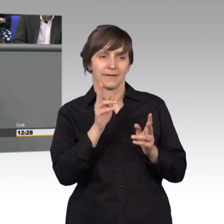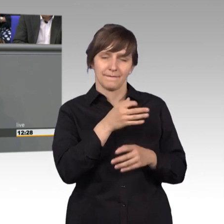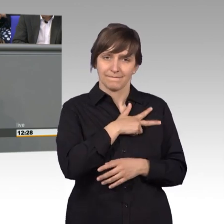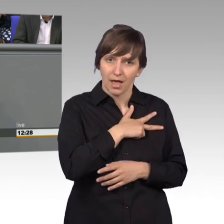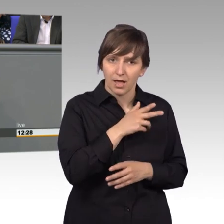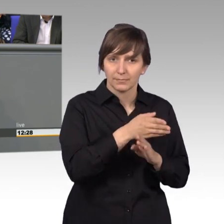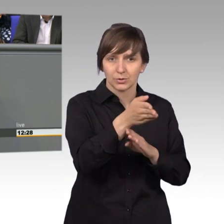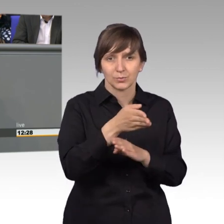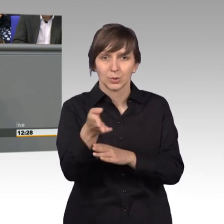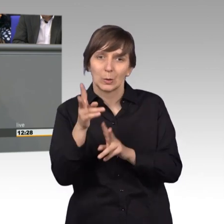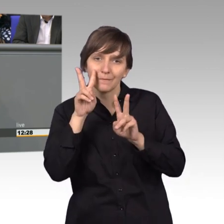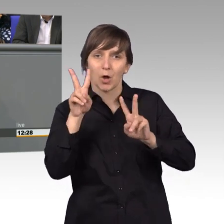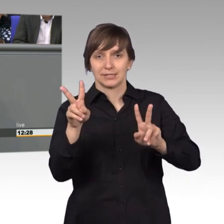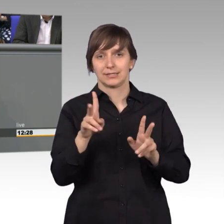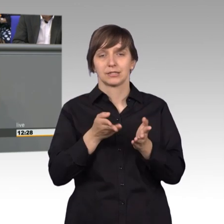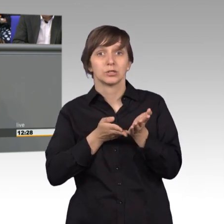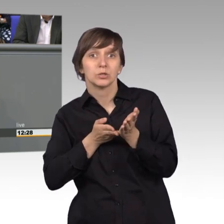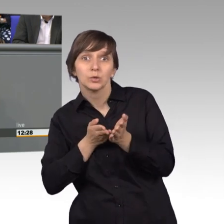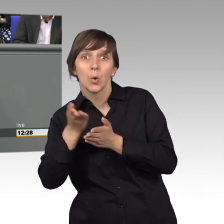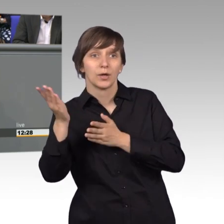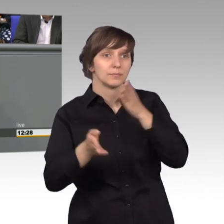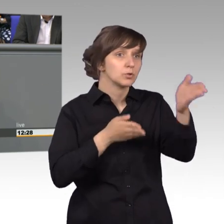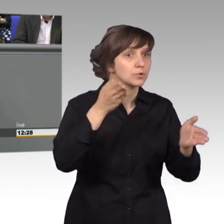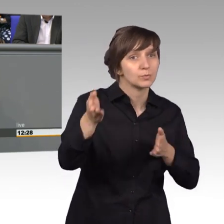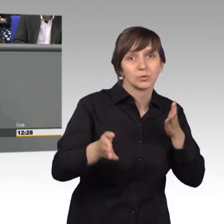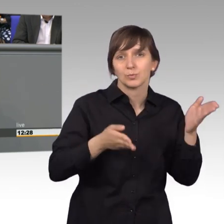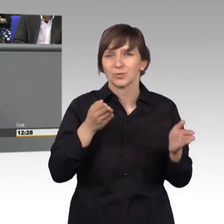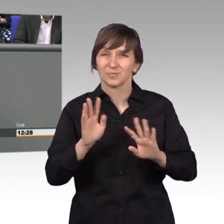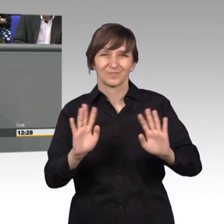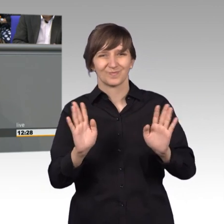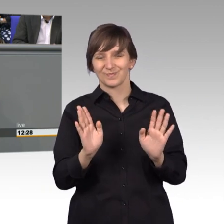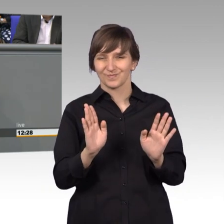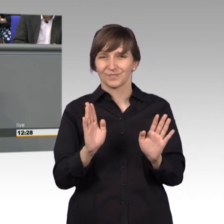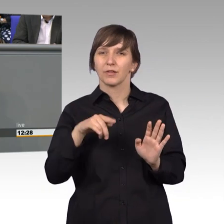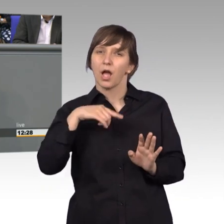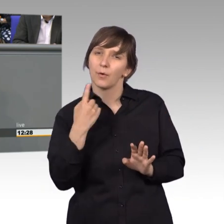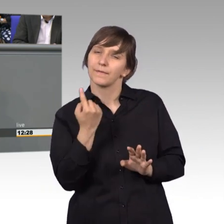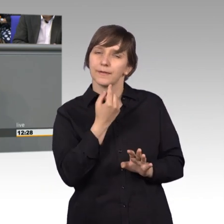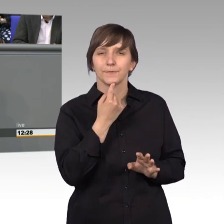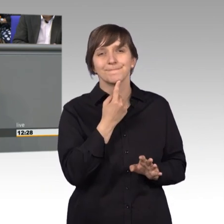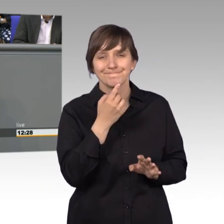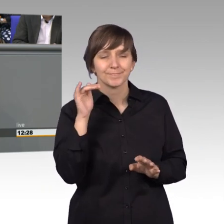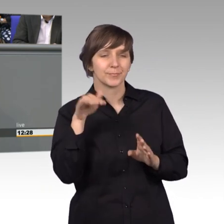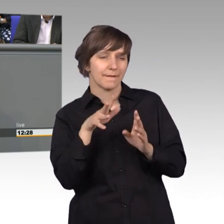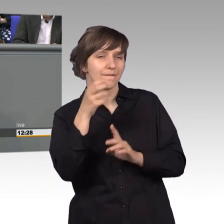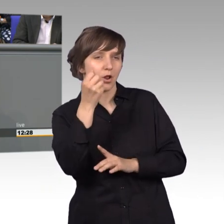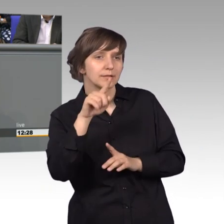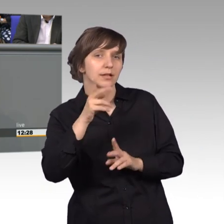Nicht bei jeder Gelegenheit dort auflaufen, sondern auch dann, wenn wir eine gewisse Aussicht auf Erfolg haben, dann haben wir nämlich